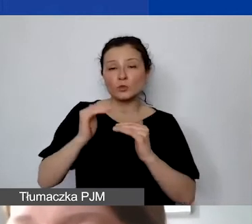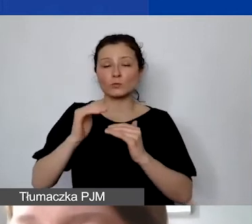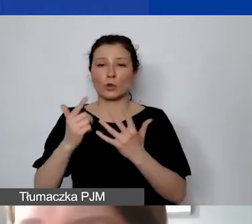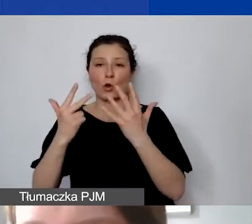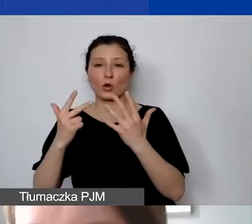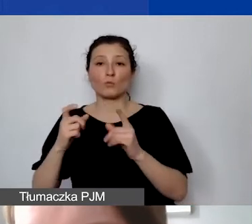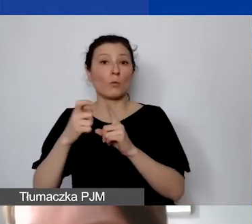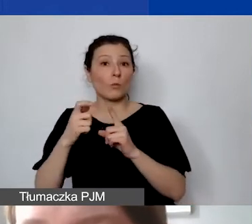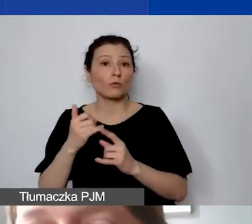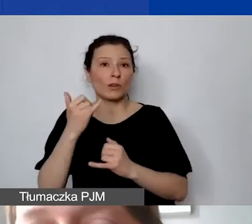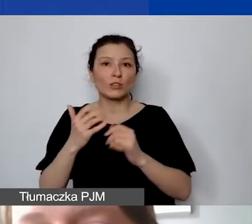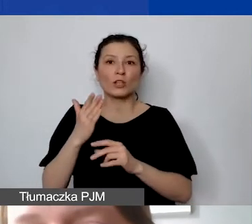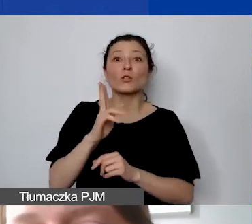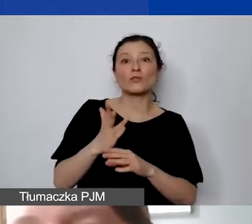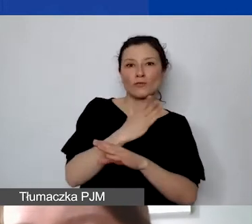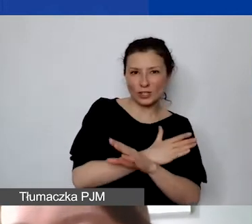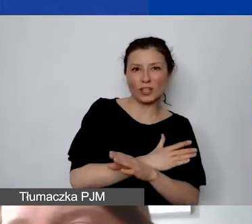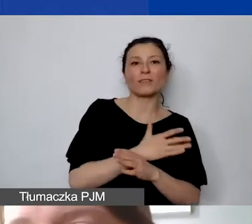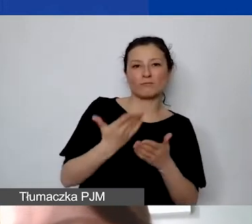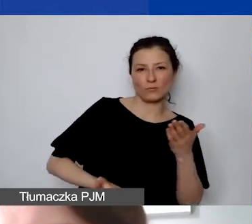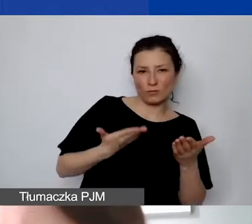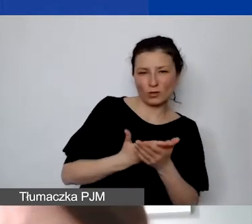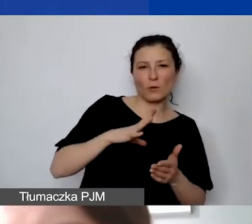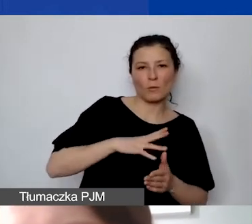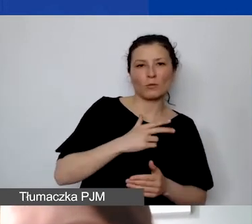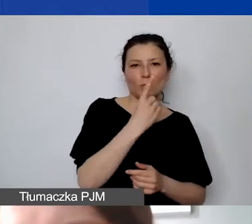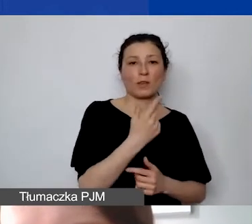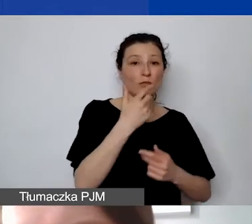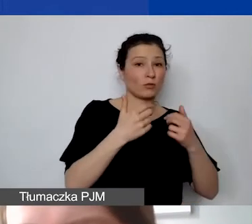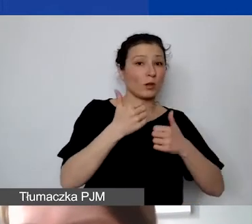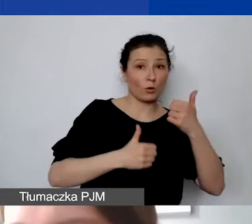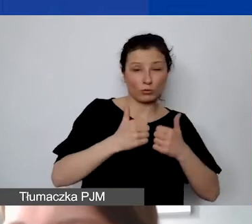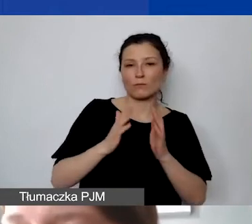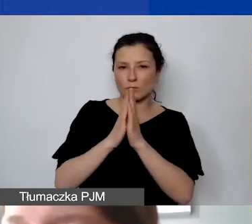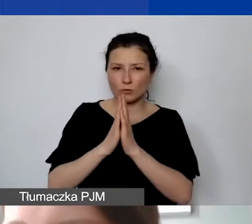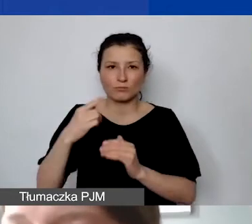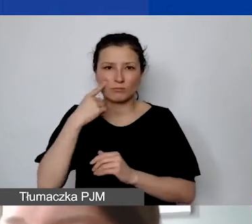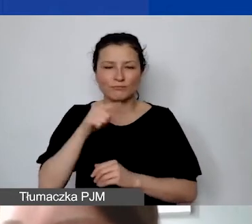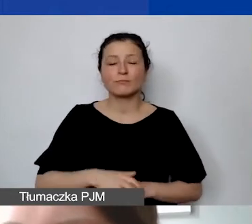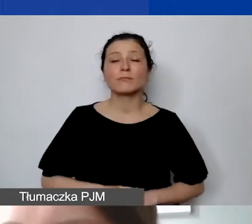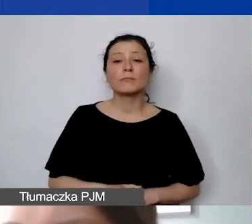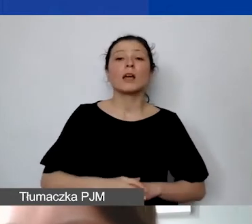to proszę zwrócić na to uwagę. Poza pytaniami ogólnymi, czy budżet jest... To pytania, na które eksperci muszą odpowiedzieć,